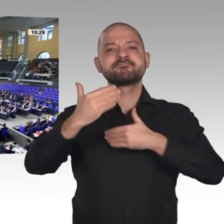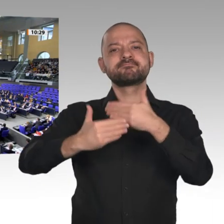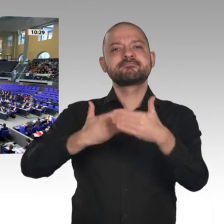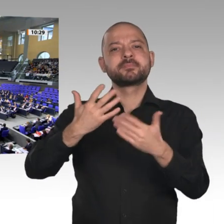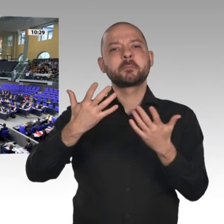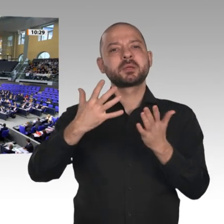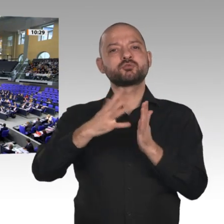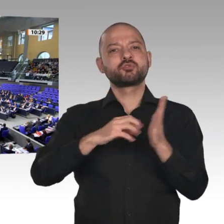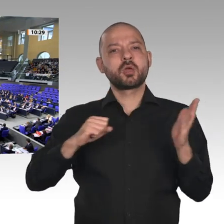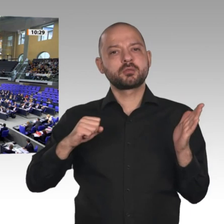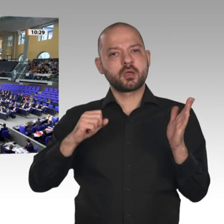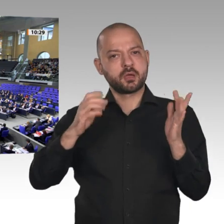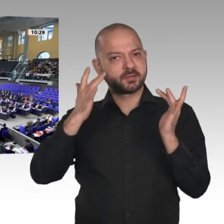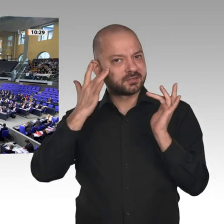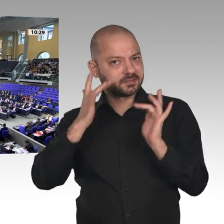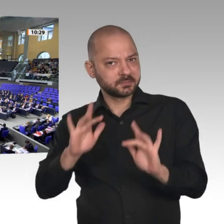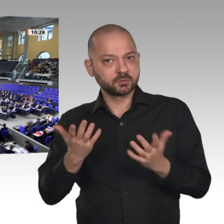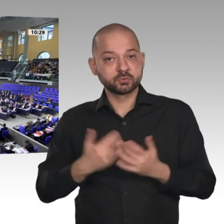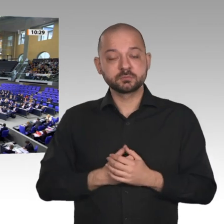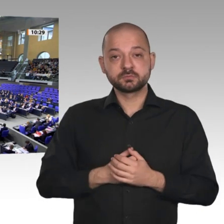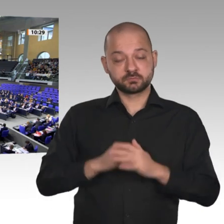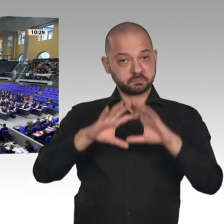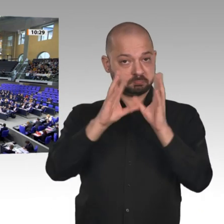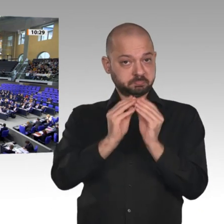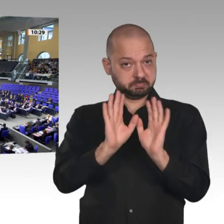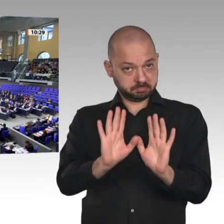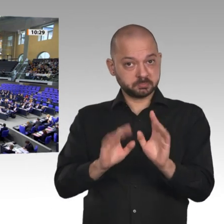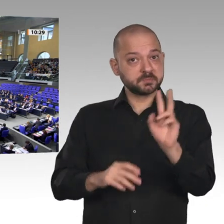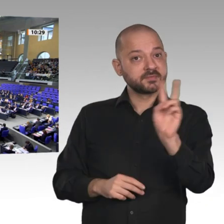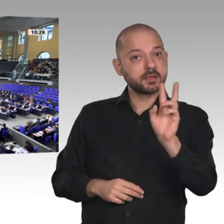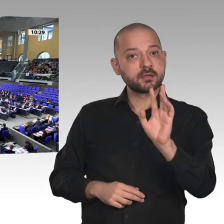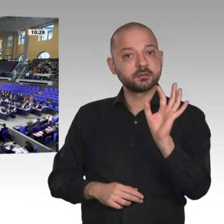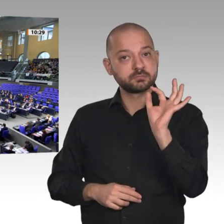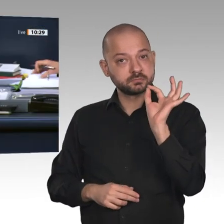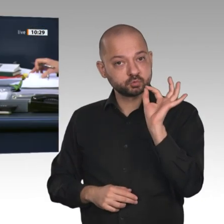Wer enthält sich? Dann ist diese Beschlussempfehlung bei